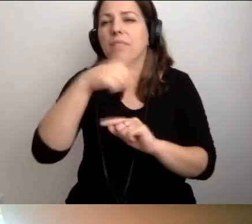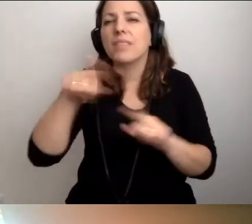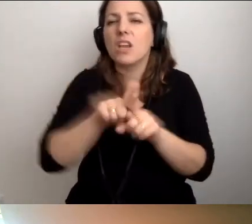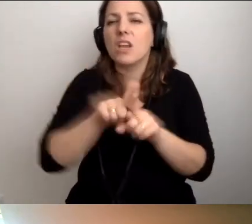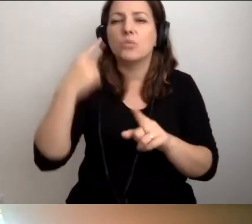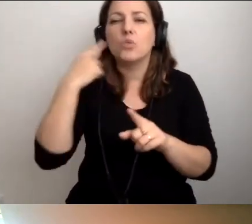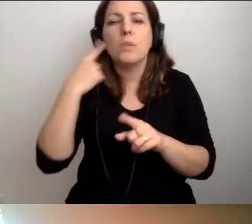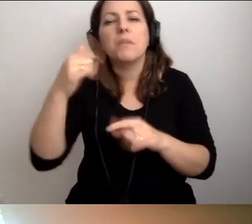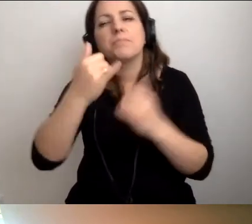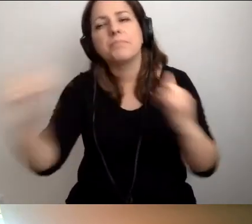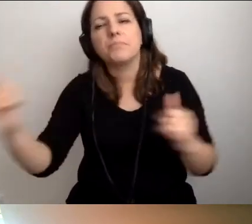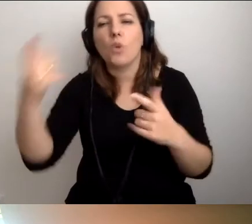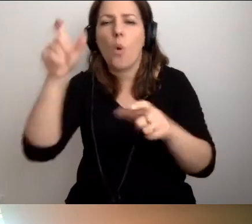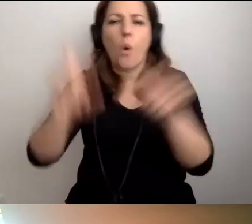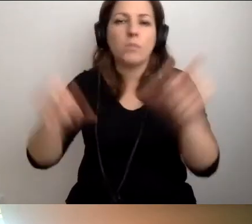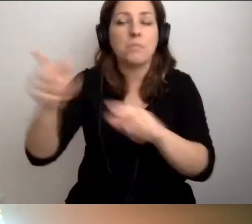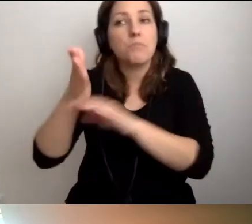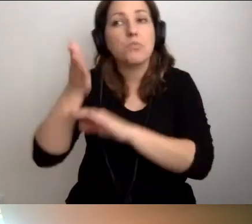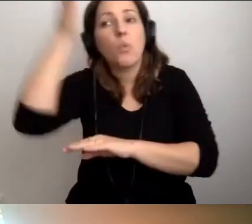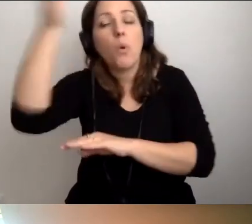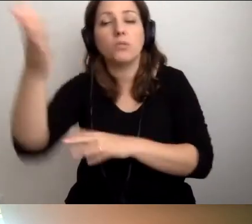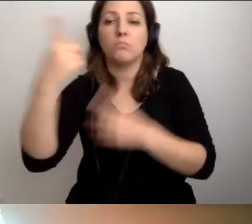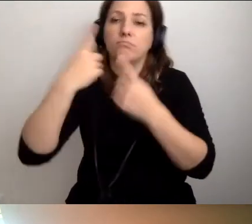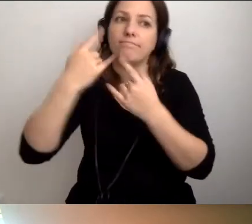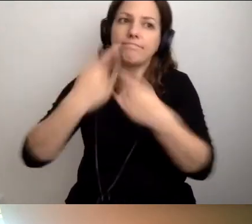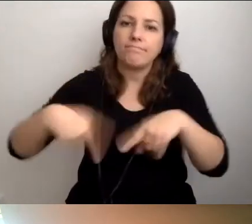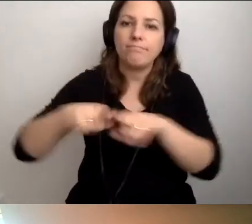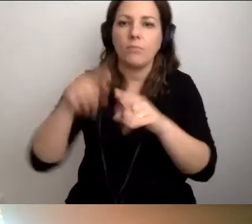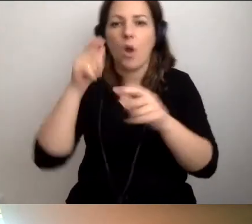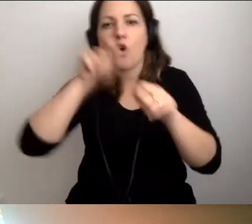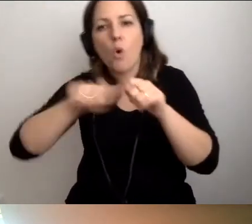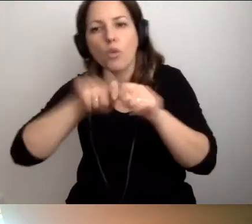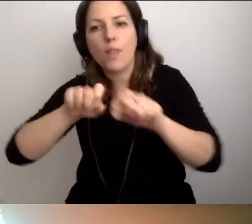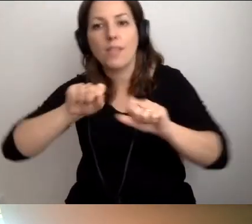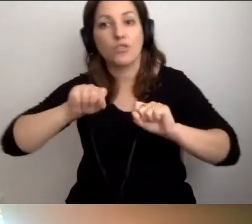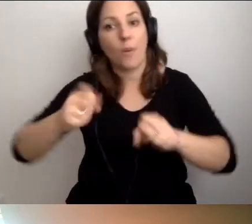które mają robić te kontrole działań prodostępnościowych